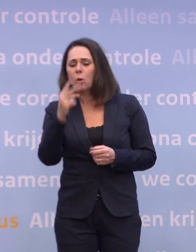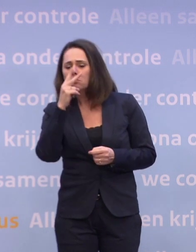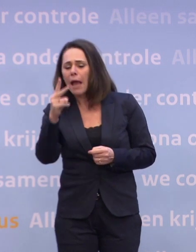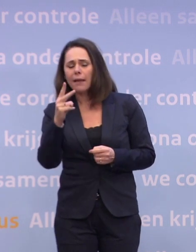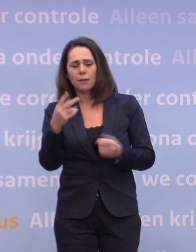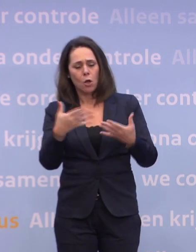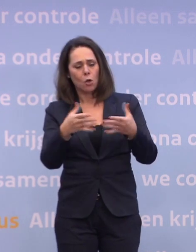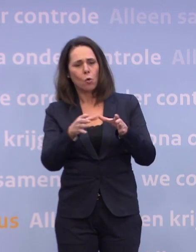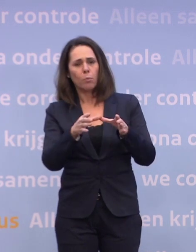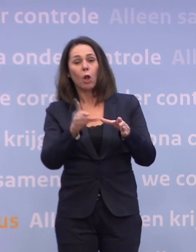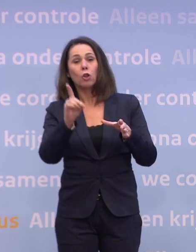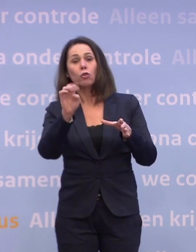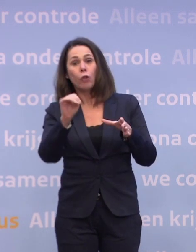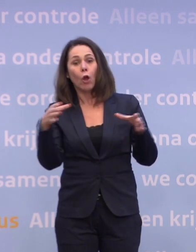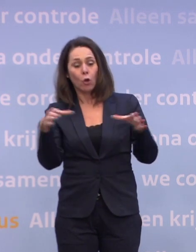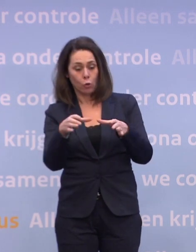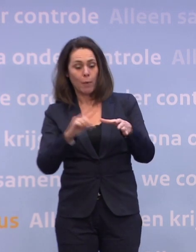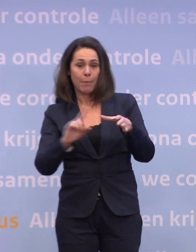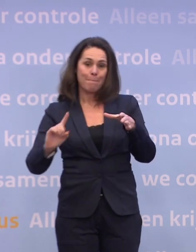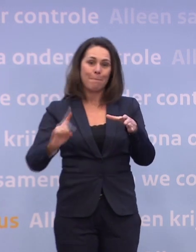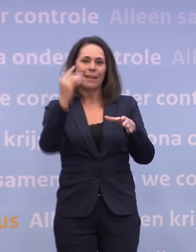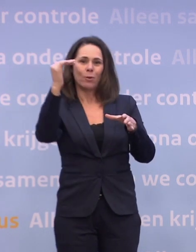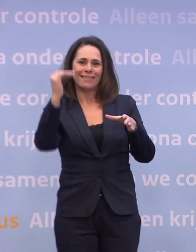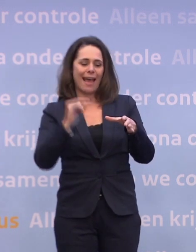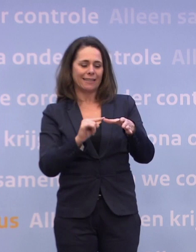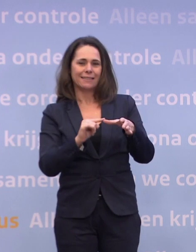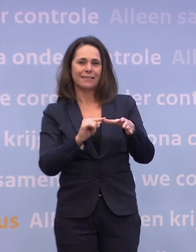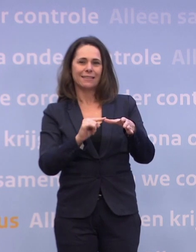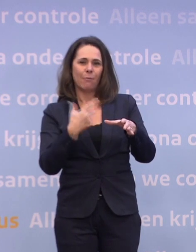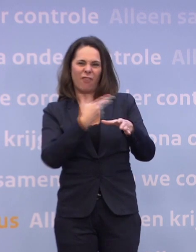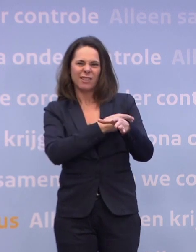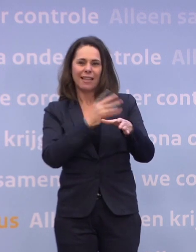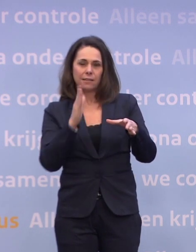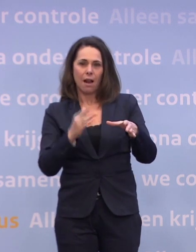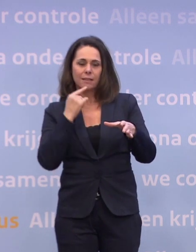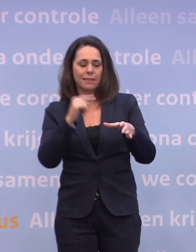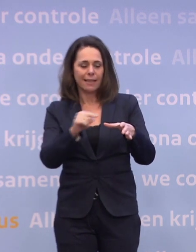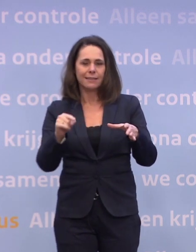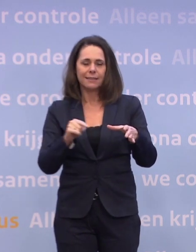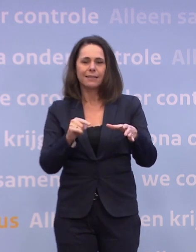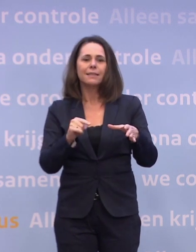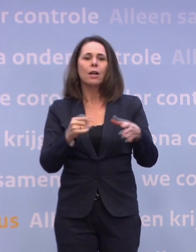Kijk, de groep die prioriteit heeft, op grond van de vaccinatiestrategie... ...zoals we die hebben vastgesteld, dat is een groep van 5 à 6 miljoen mensen.